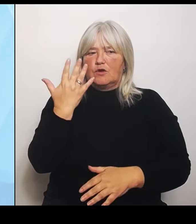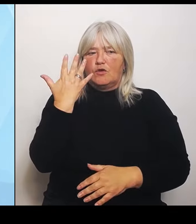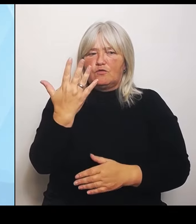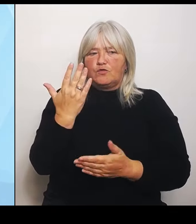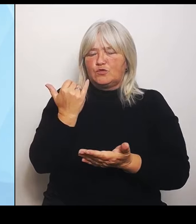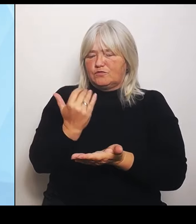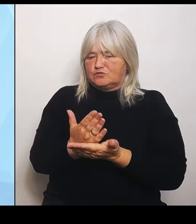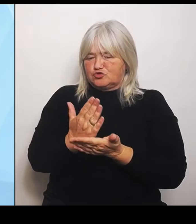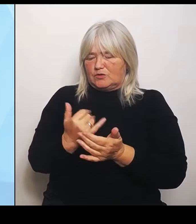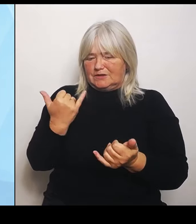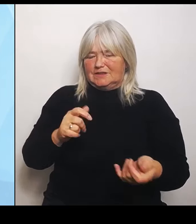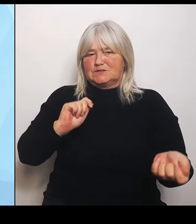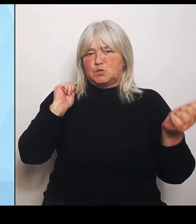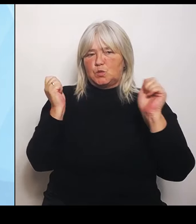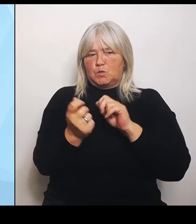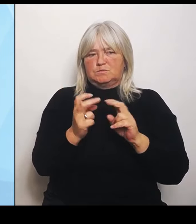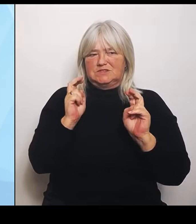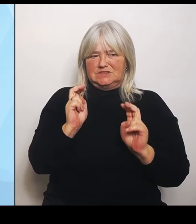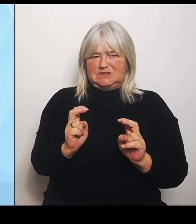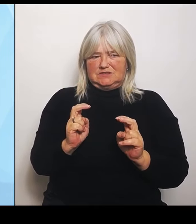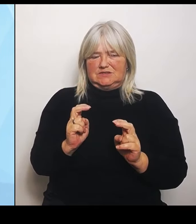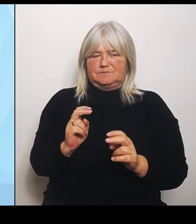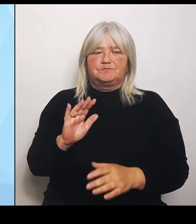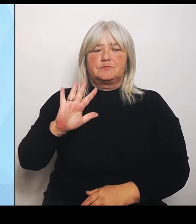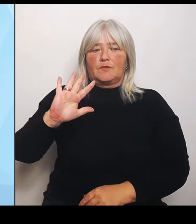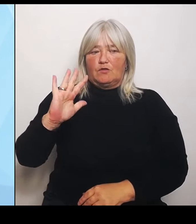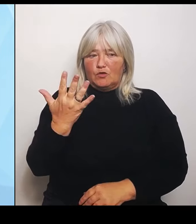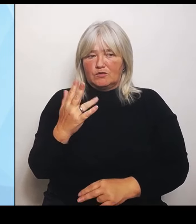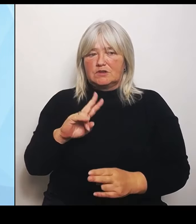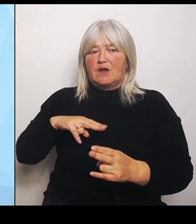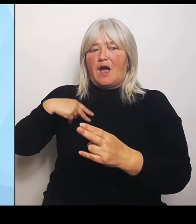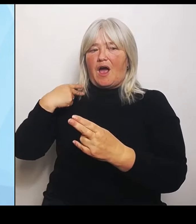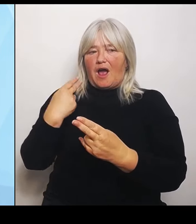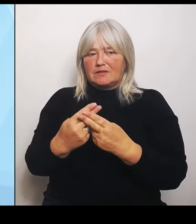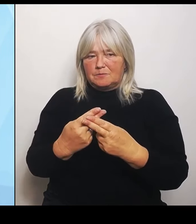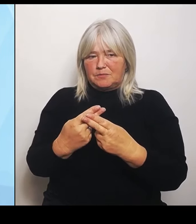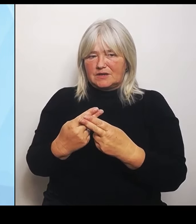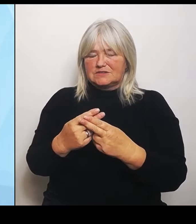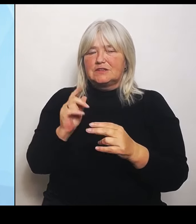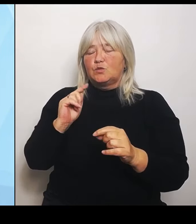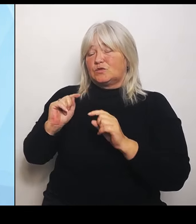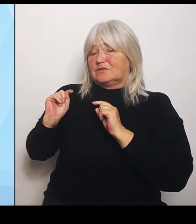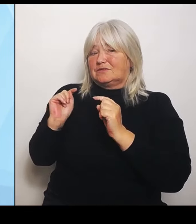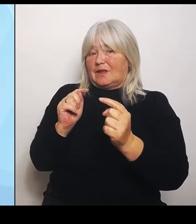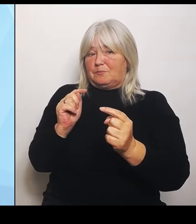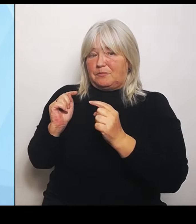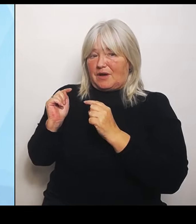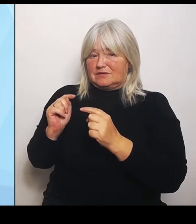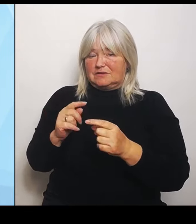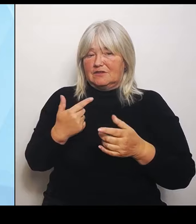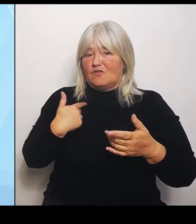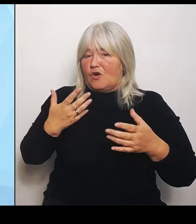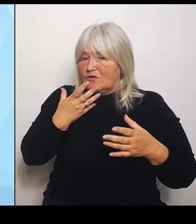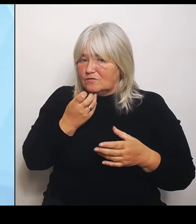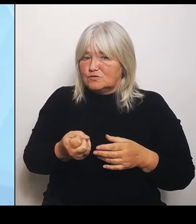und Debatten, die wir anstoßen wollen, die sogenannten Regionalkonferenzen. Wir werden als bayerisches